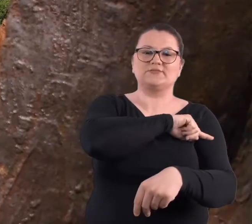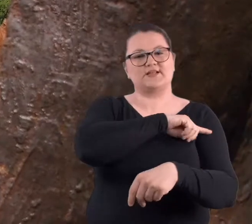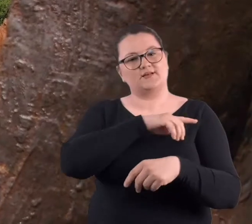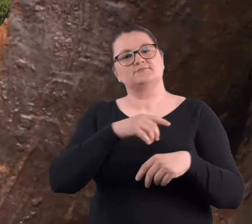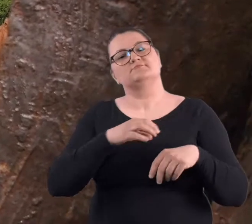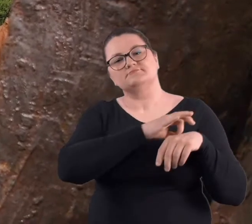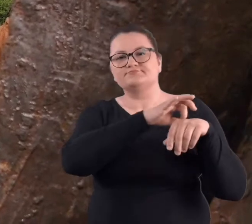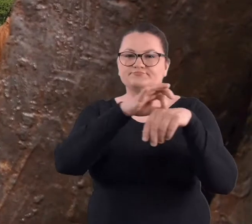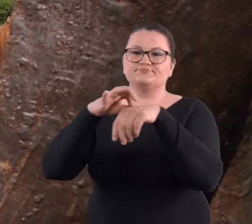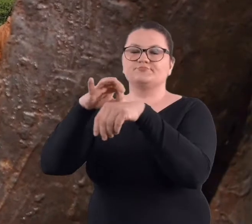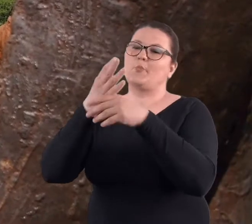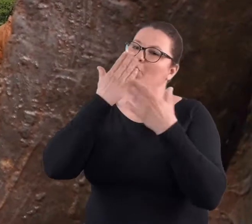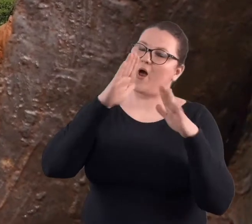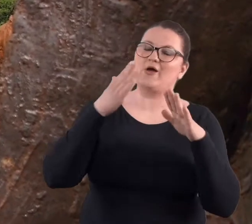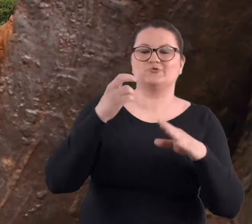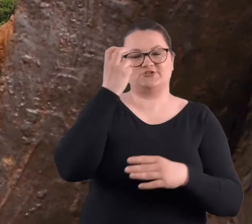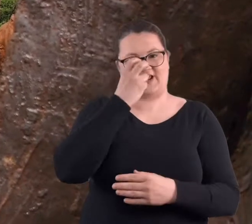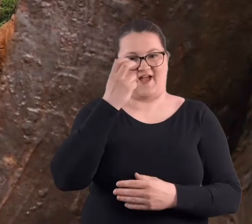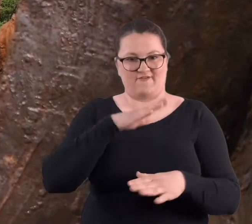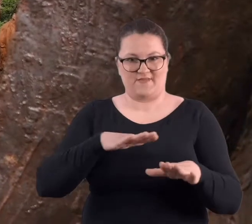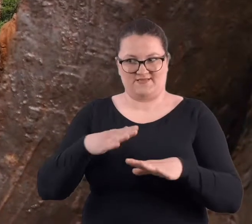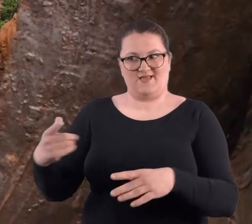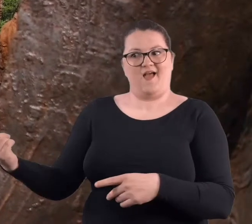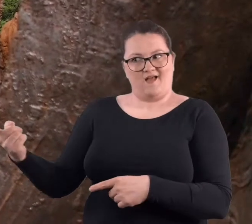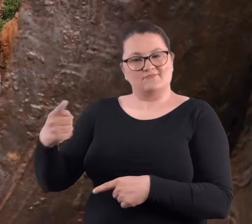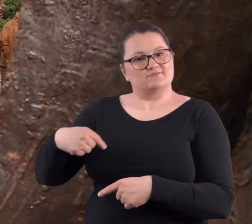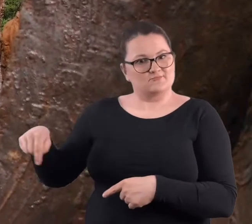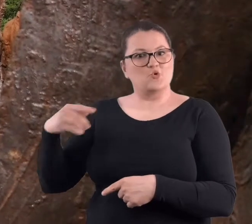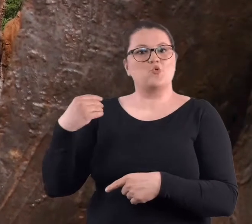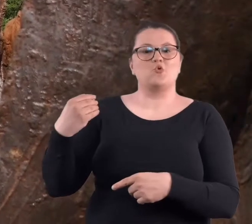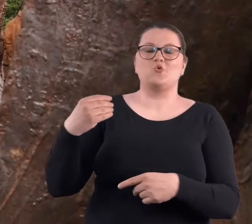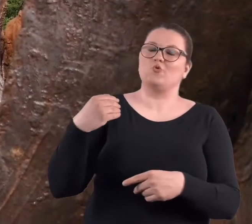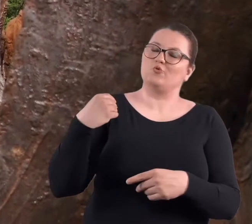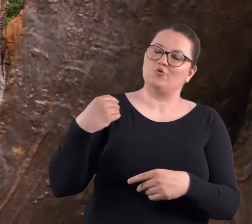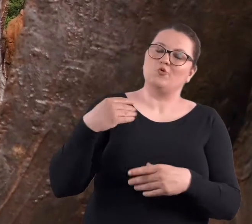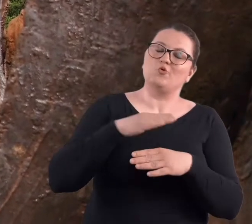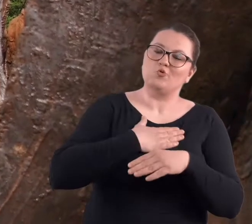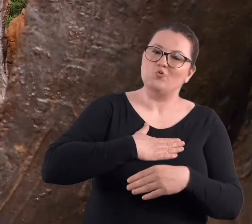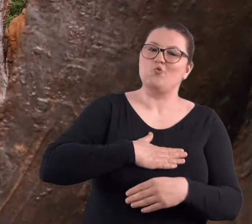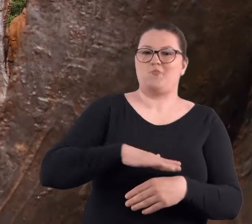Moi podopieczni bardzo lubią chodzić na Cytadelę, lubią chować się